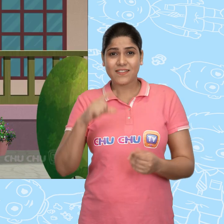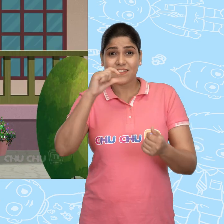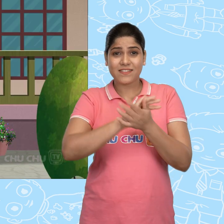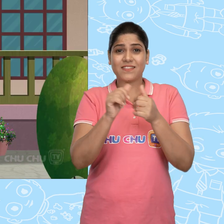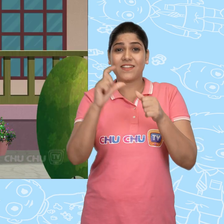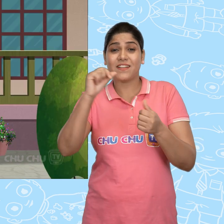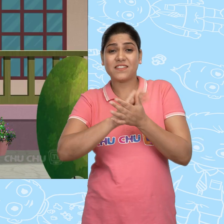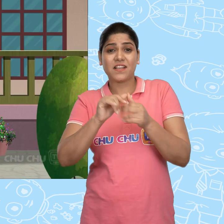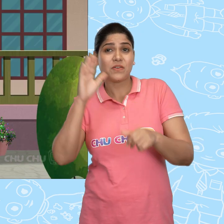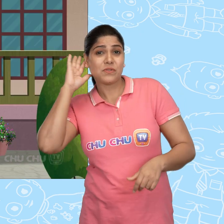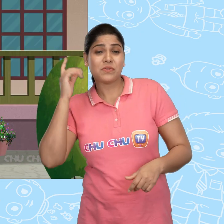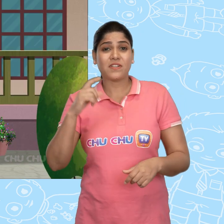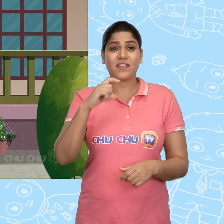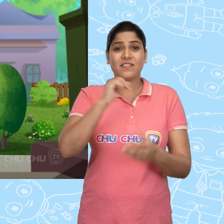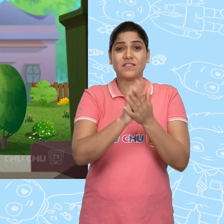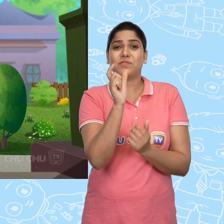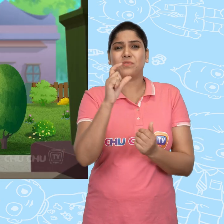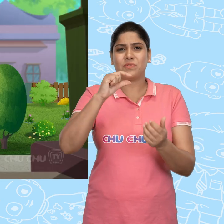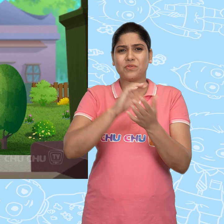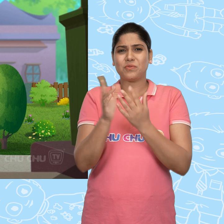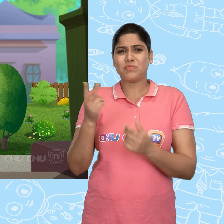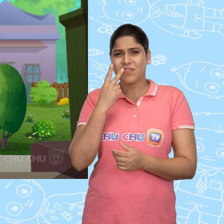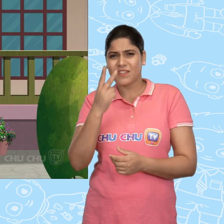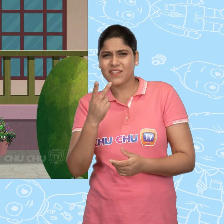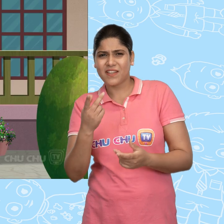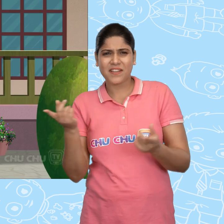ChaCha को सुन के ChuChu देखने आई की क्या हो रहा है।